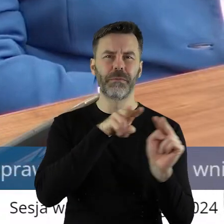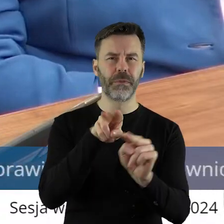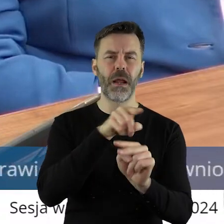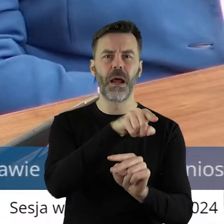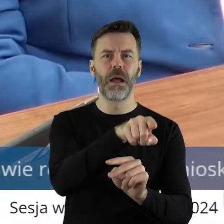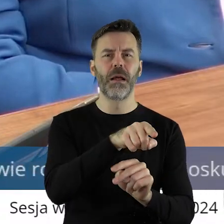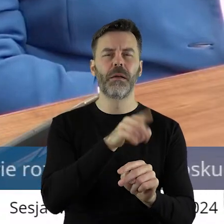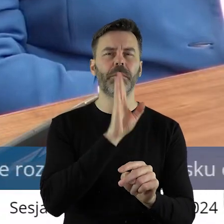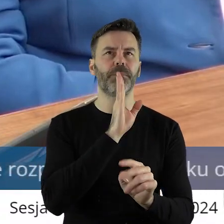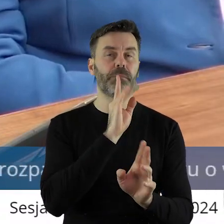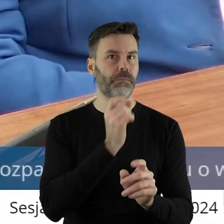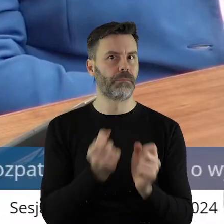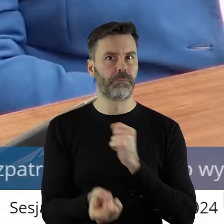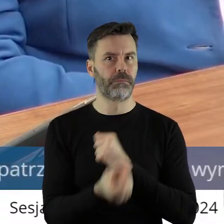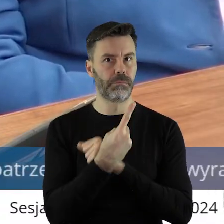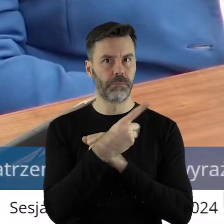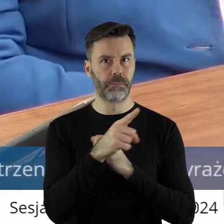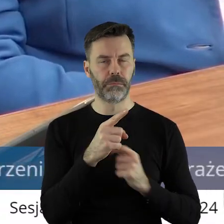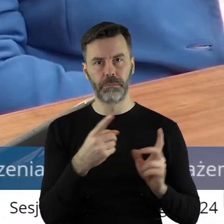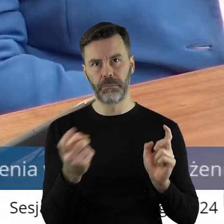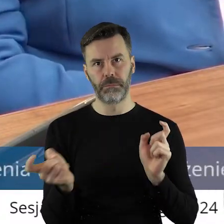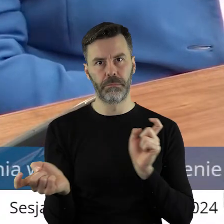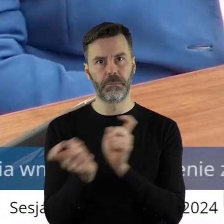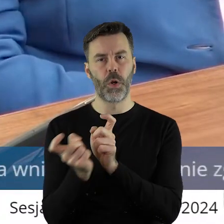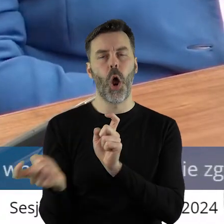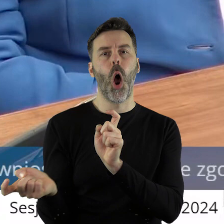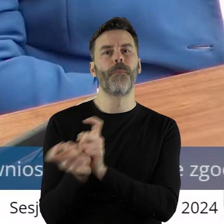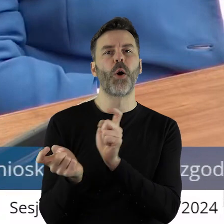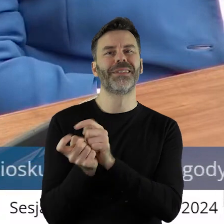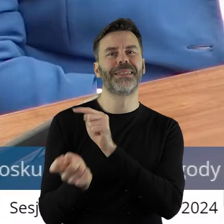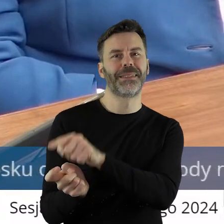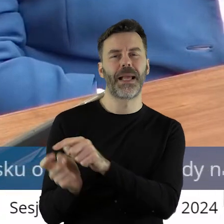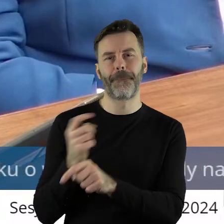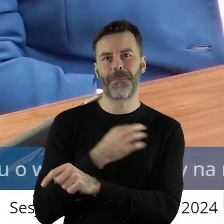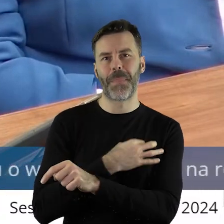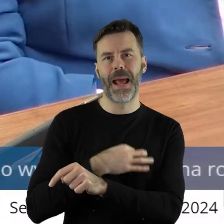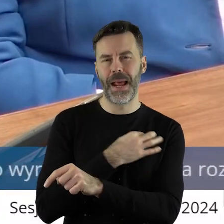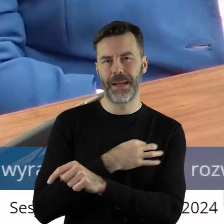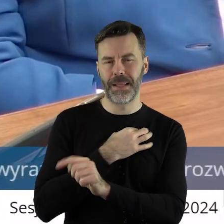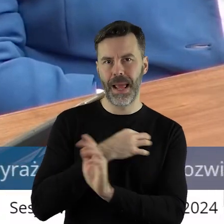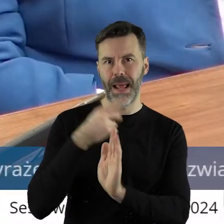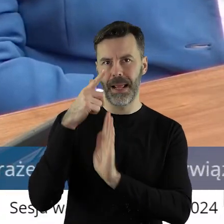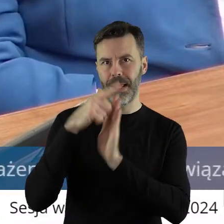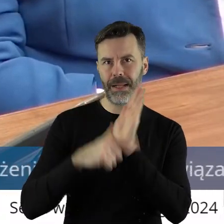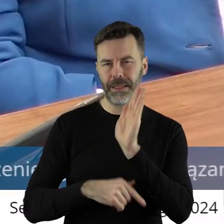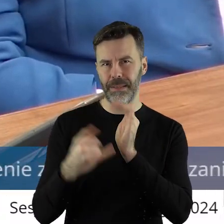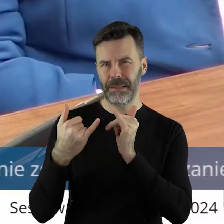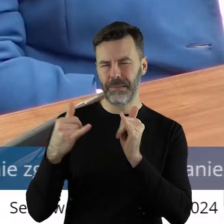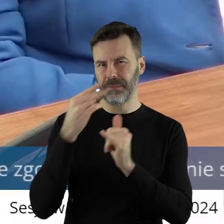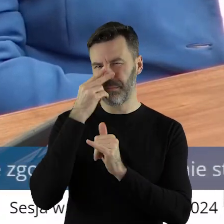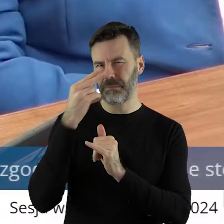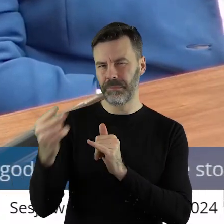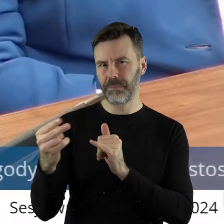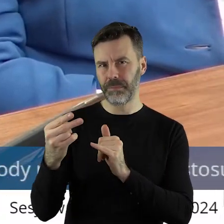dziwnym trafem związany jest tutaj z opozycją, bo startował z list do różnych szczebli,